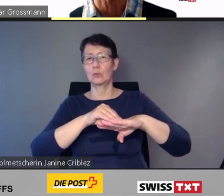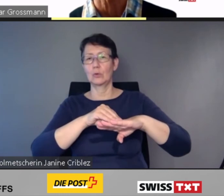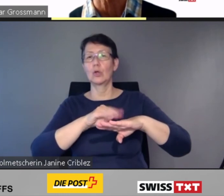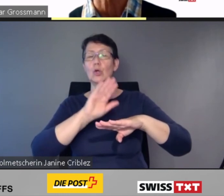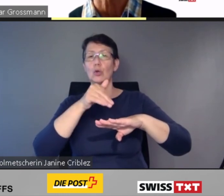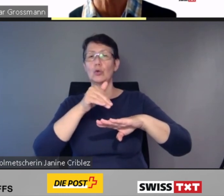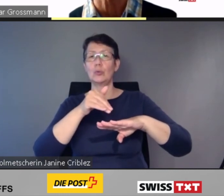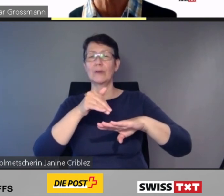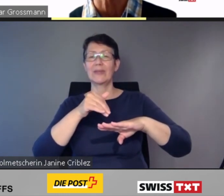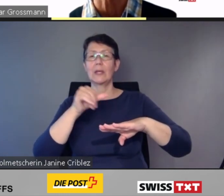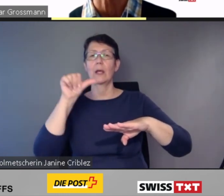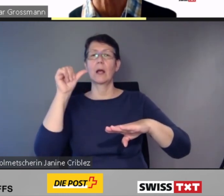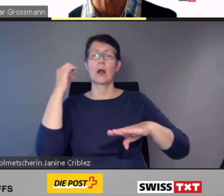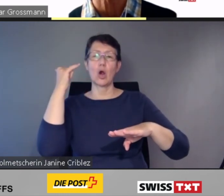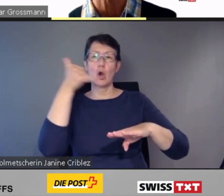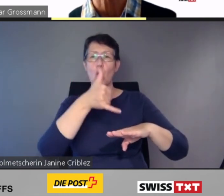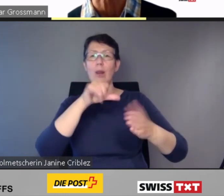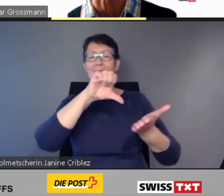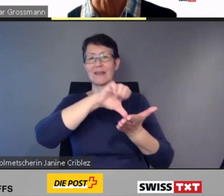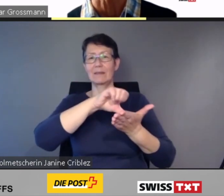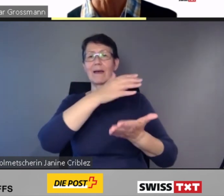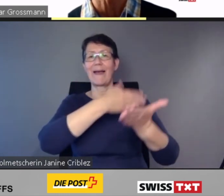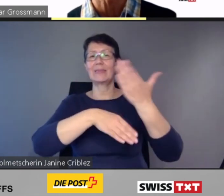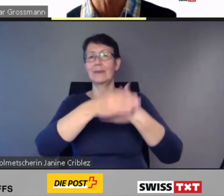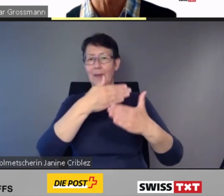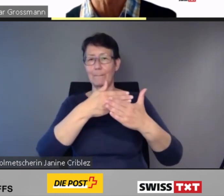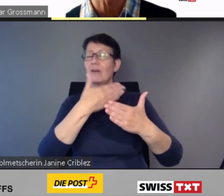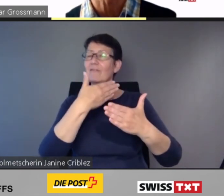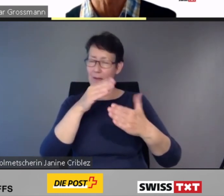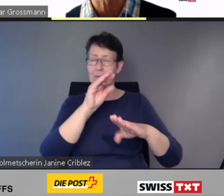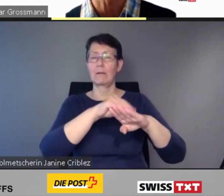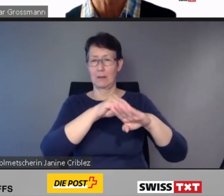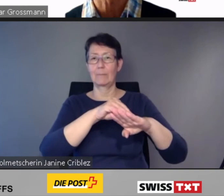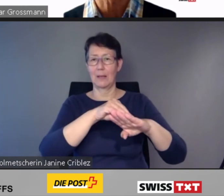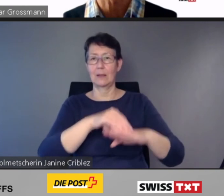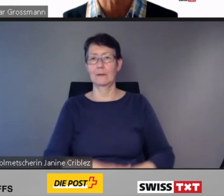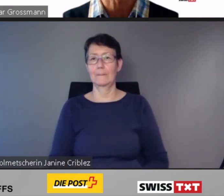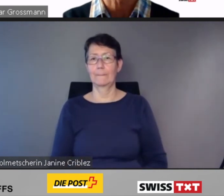bestehen.